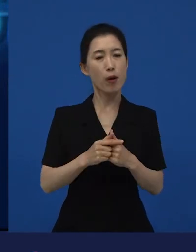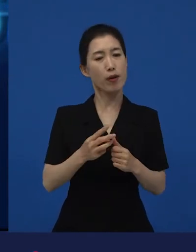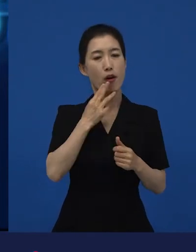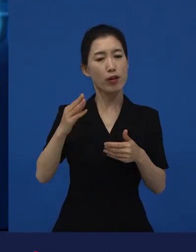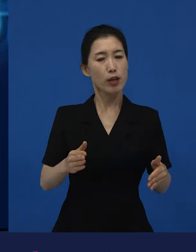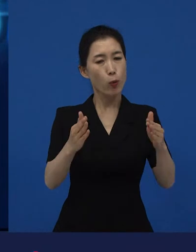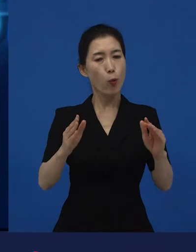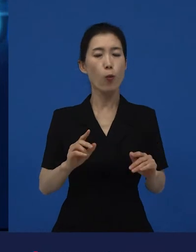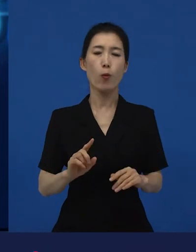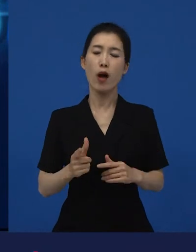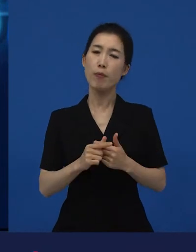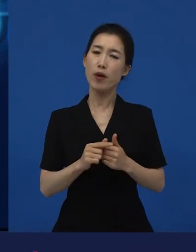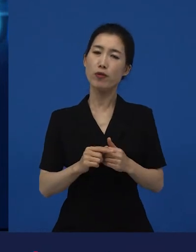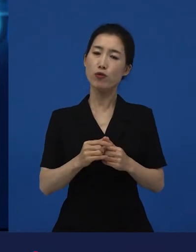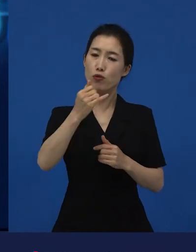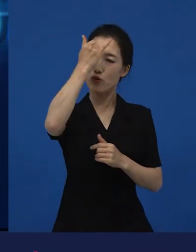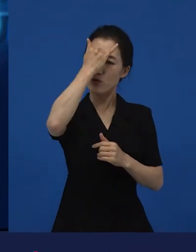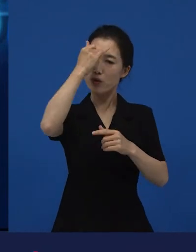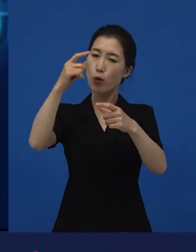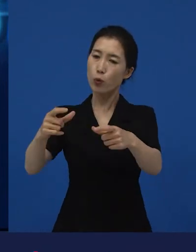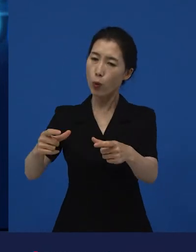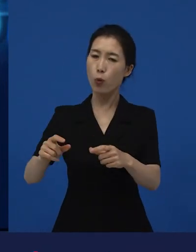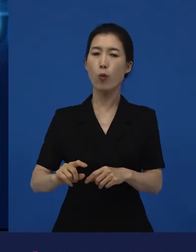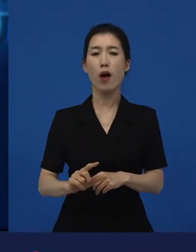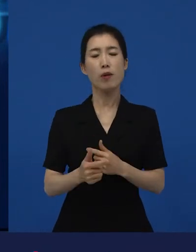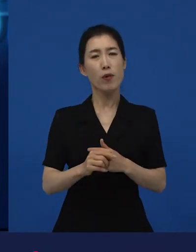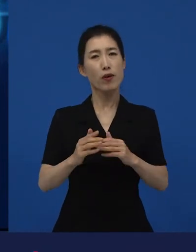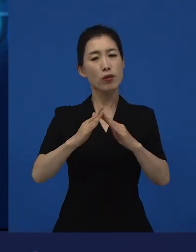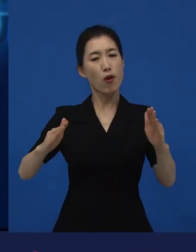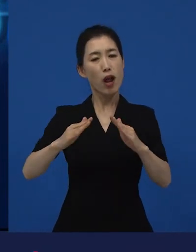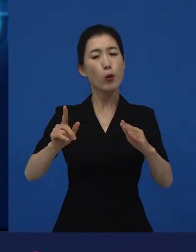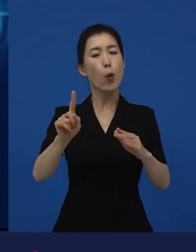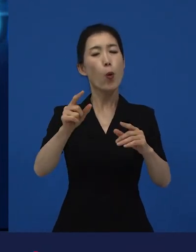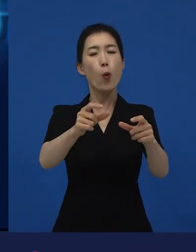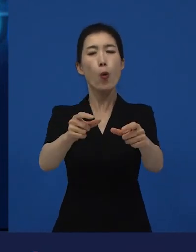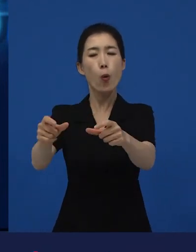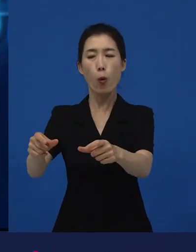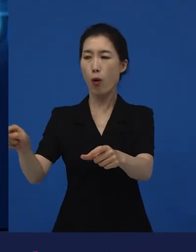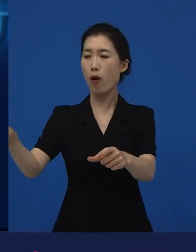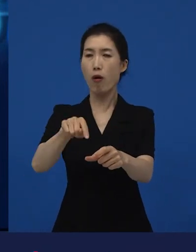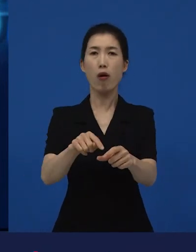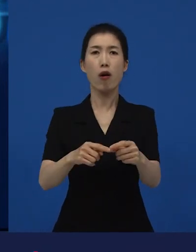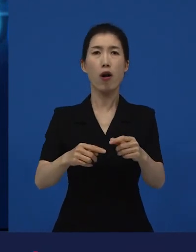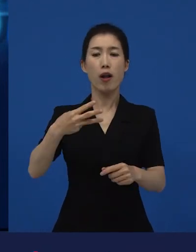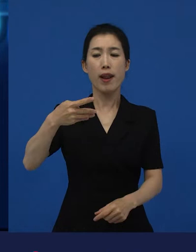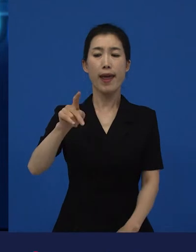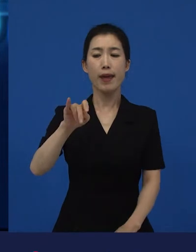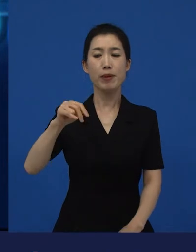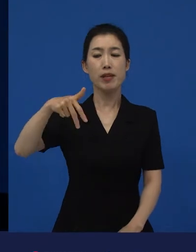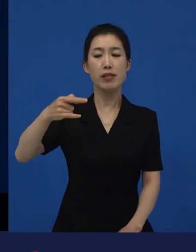그리고 전라도 어디에 대한 이야기일 수도 있겠네. 라는 생각을 저희가 갖게 해주는 영화였습니다.